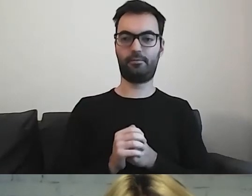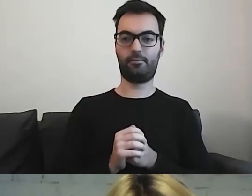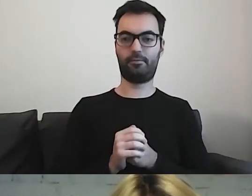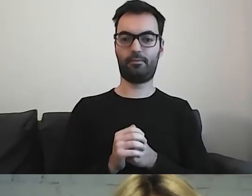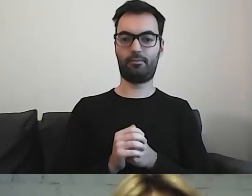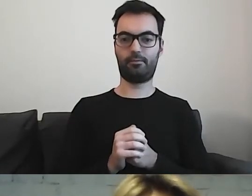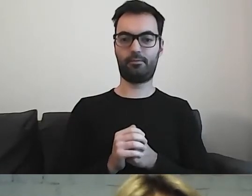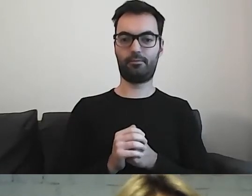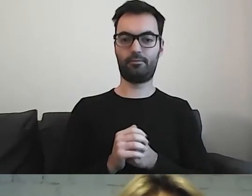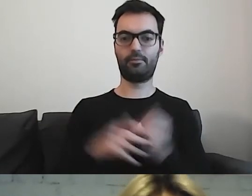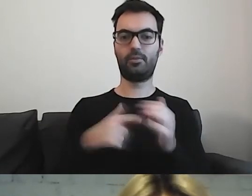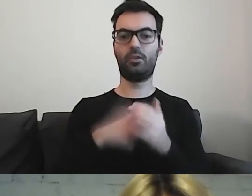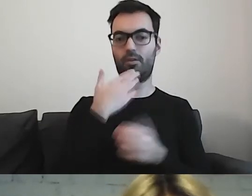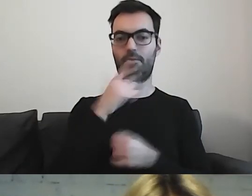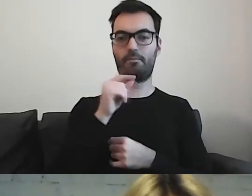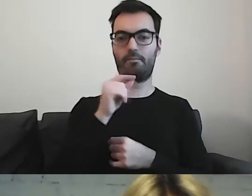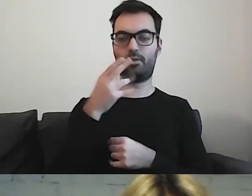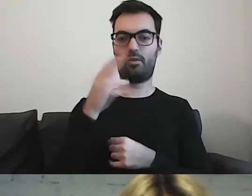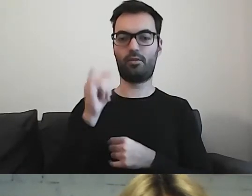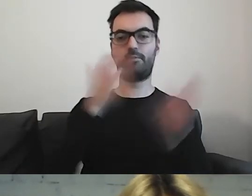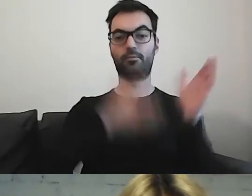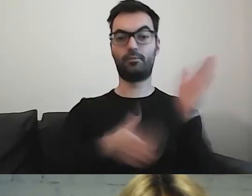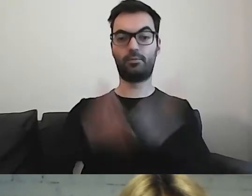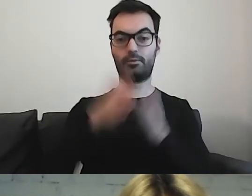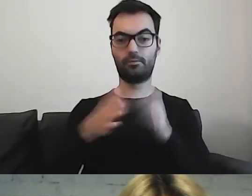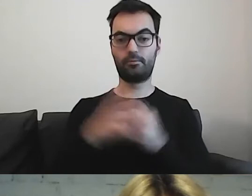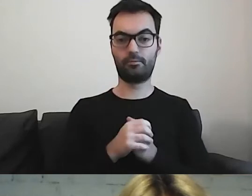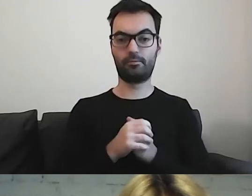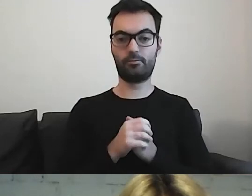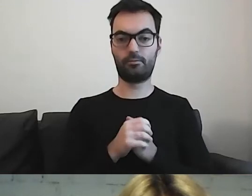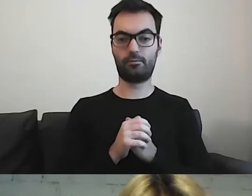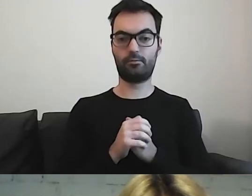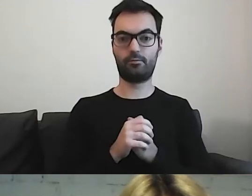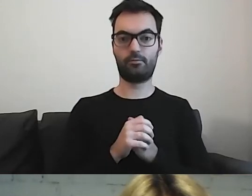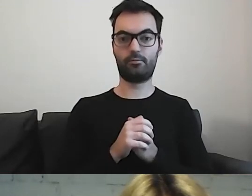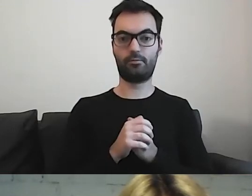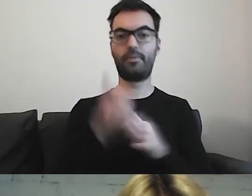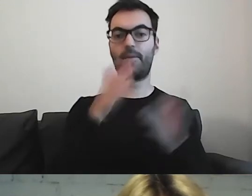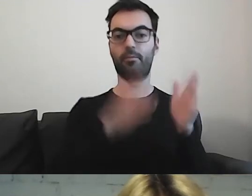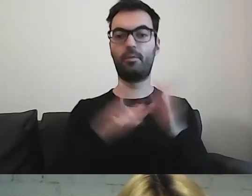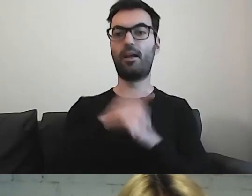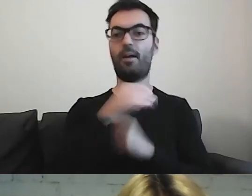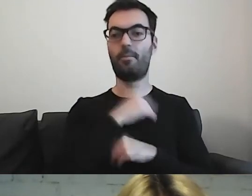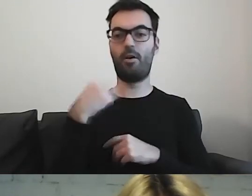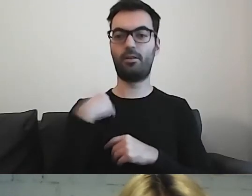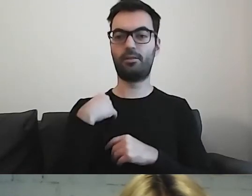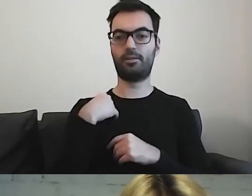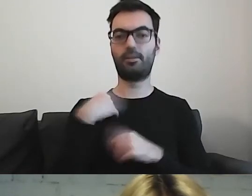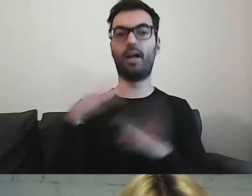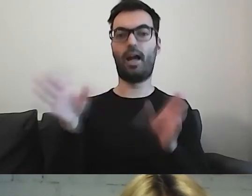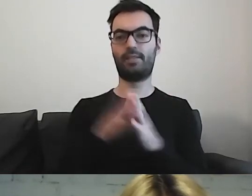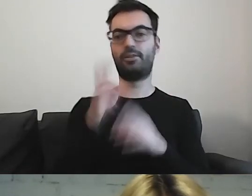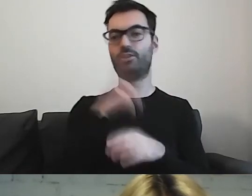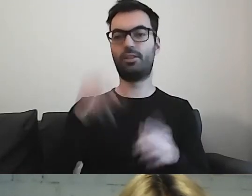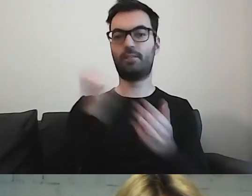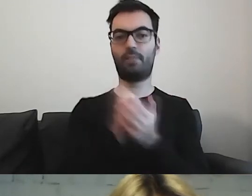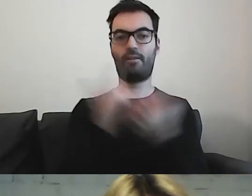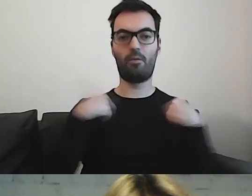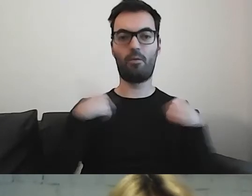To oni przygotowali dla Polski z RPO tłumaczenie dokumentu,